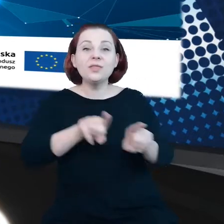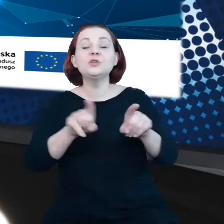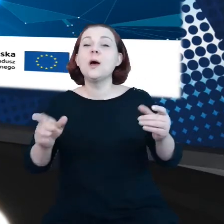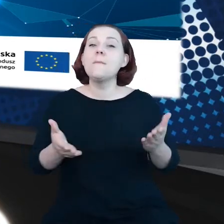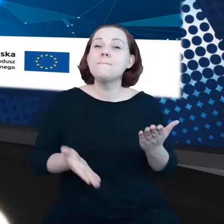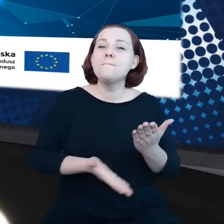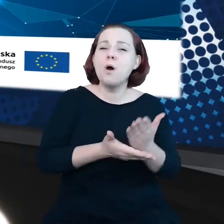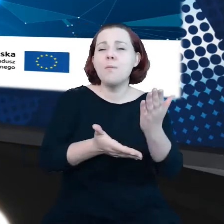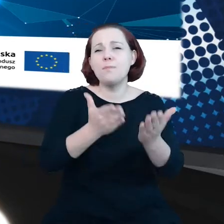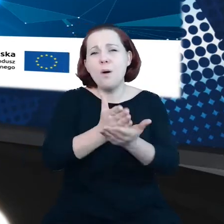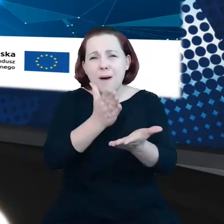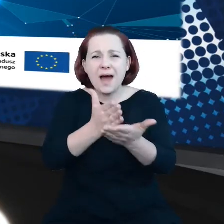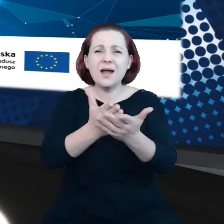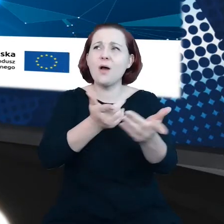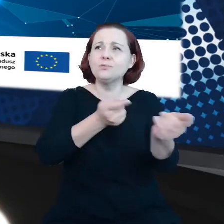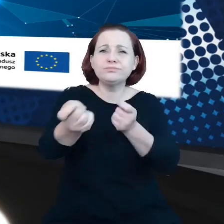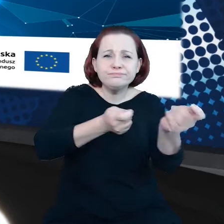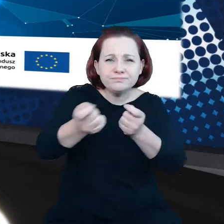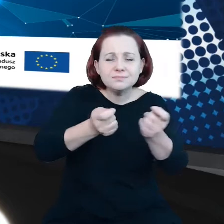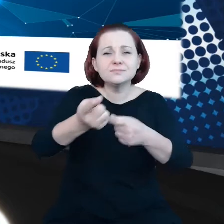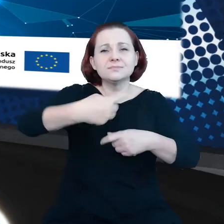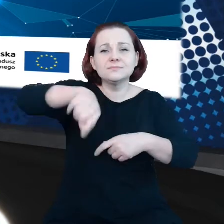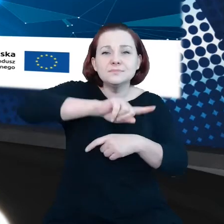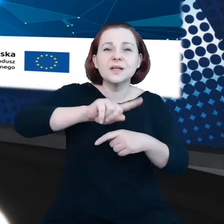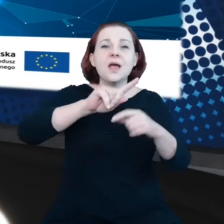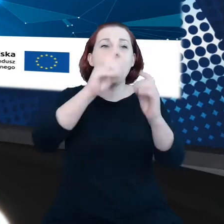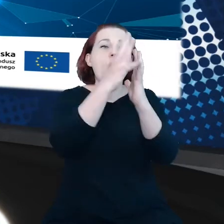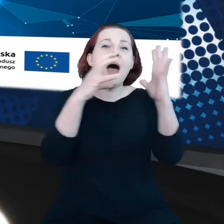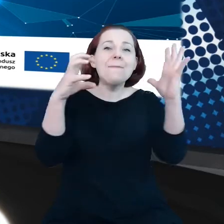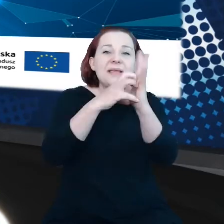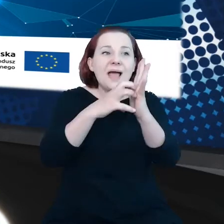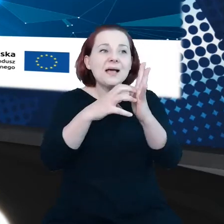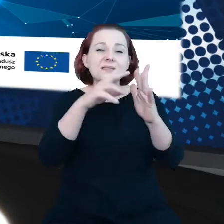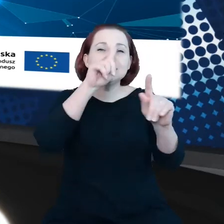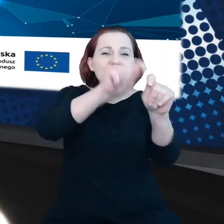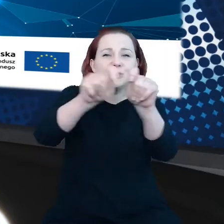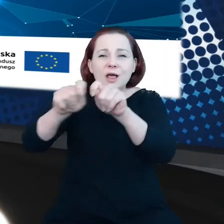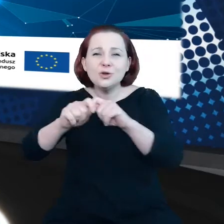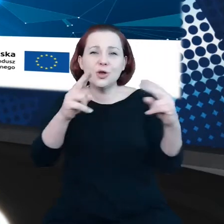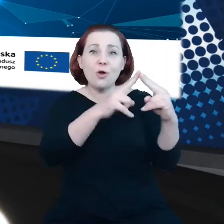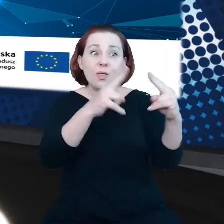unijnych interoperacyjnych aplikacji śledzących kontakty na potrzeby walki z COVID.